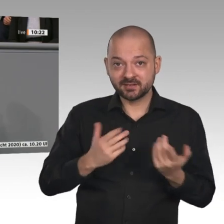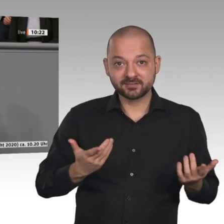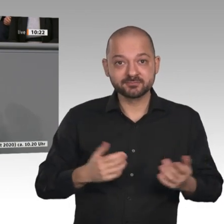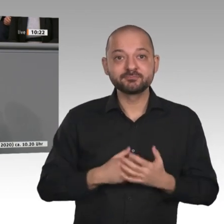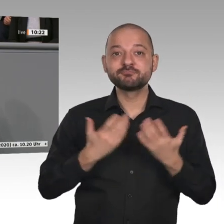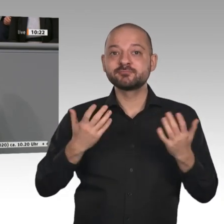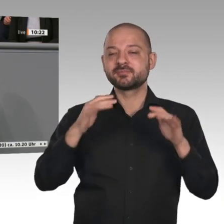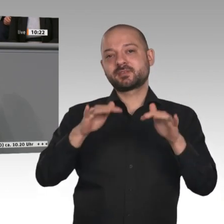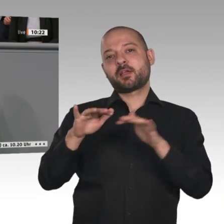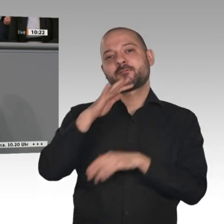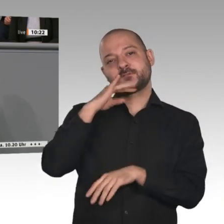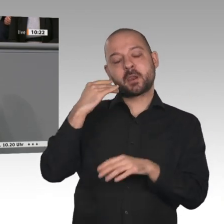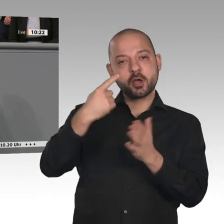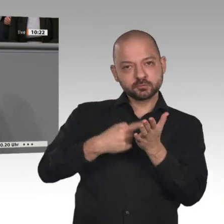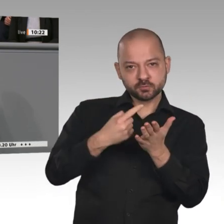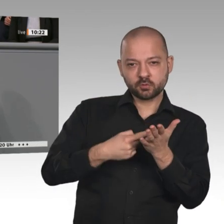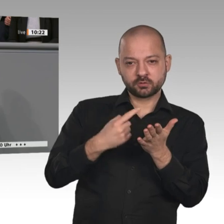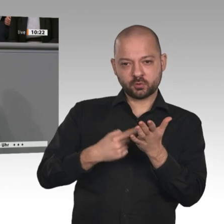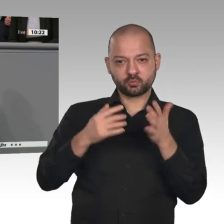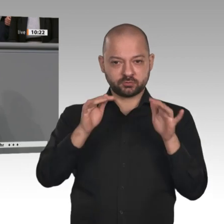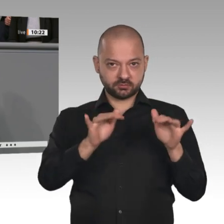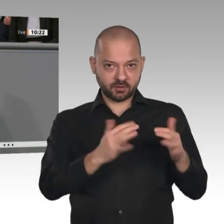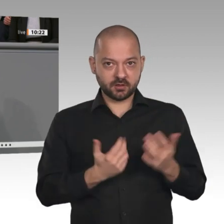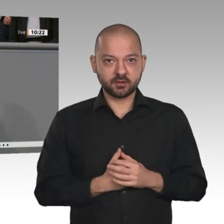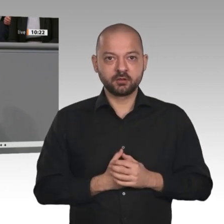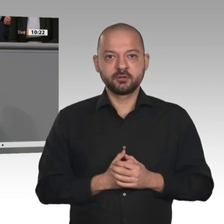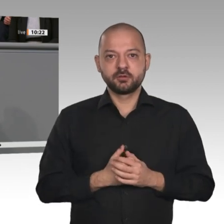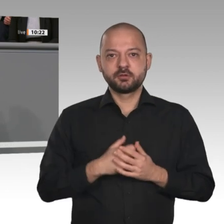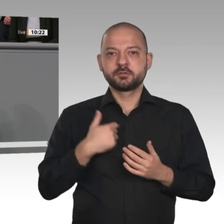Deswegen lege ich den Schwerpunkt meiner Rede mal auf die binnenwirtschaftliche Betrachtungsweise.